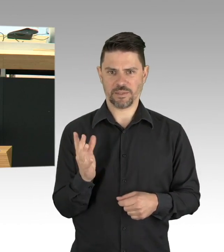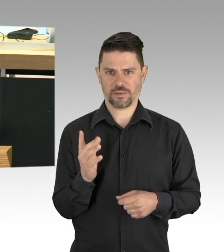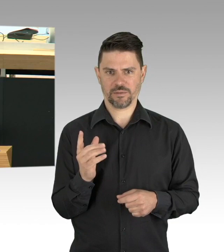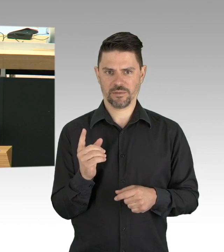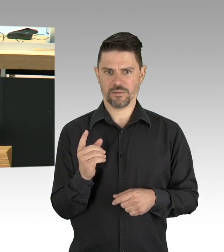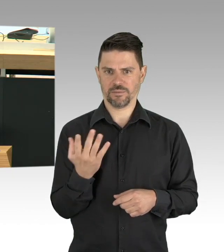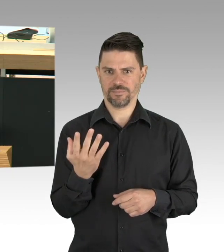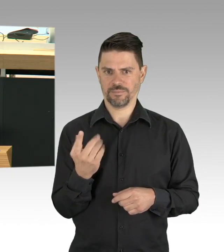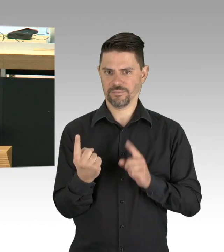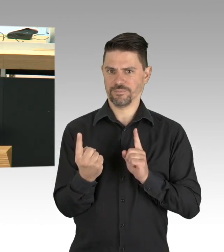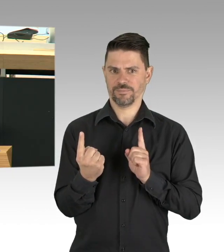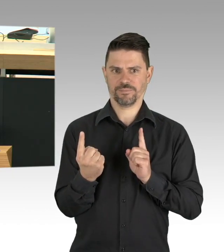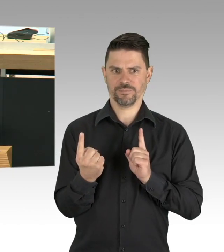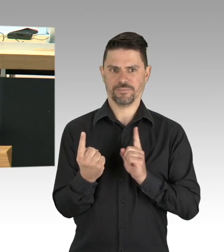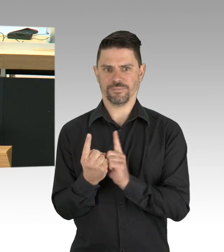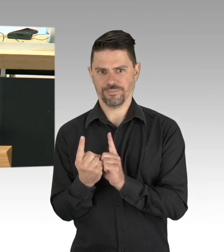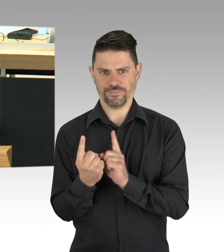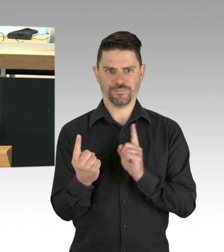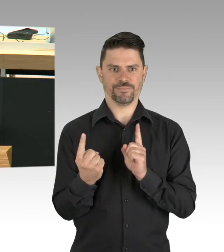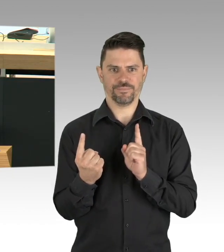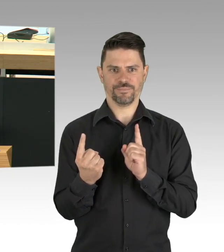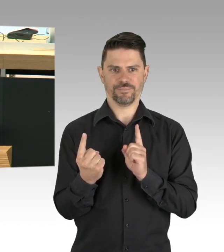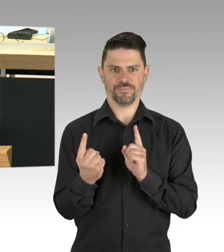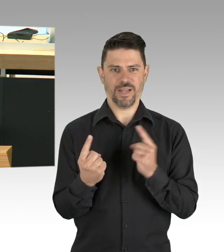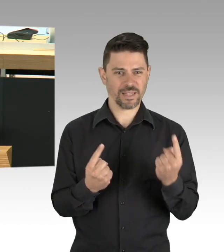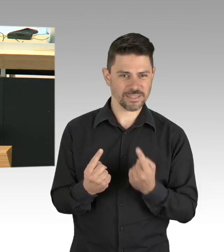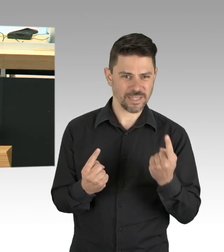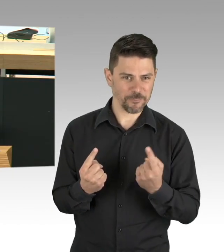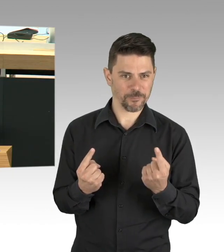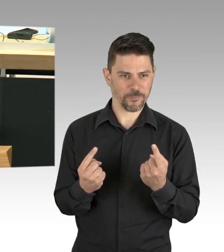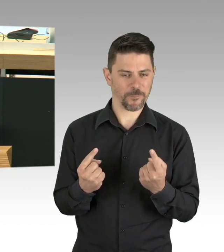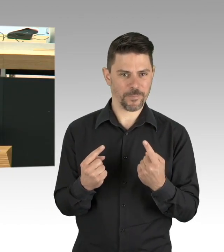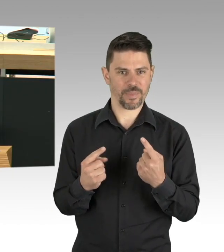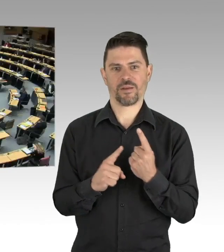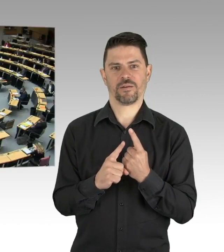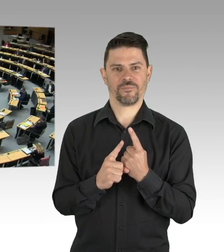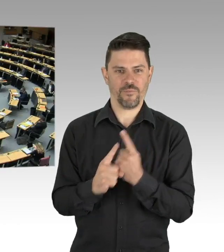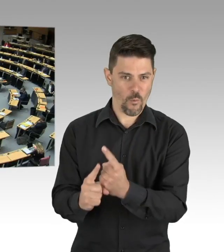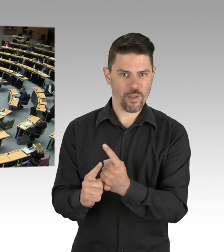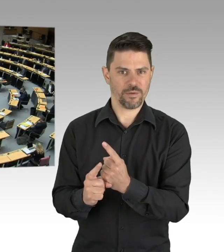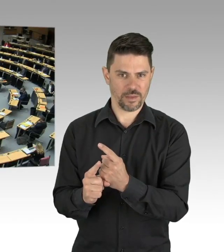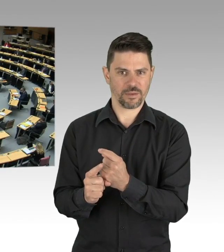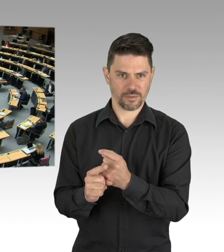Oder eine Impfung gibt, lernen mit diesem Virus zu leben und das gleichzeitig in Schach zu halten.